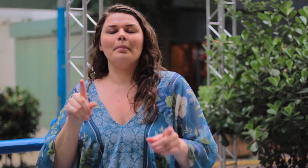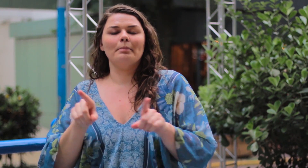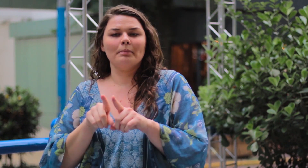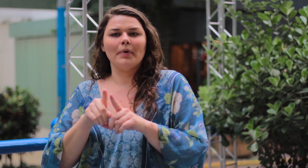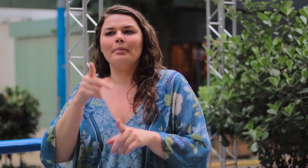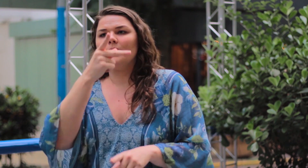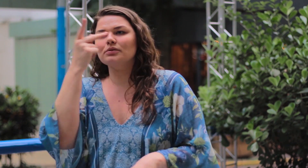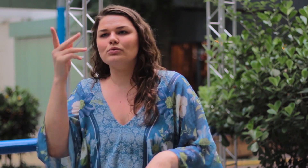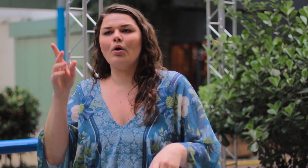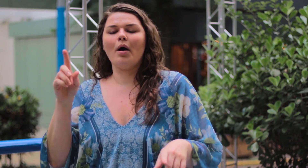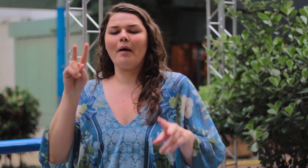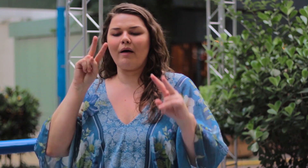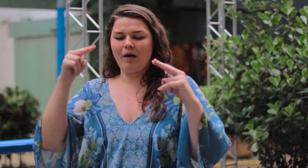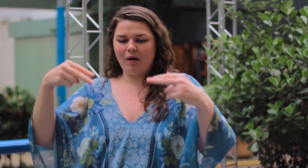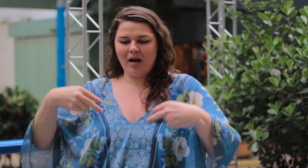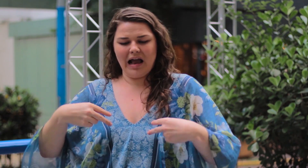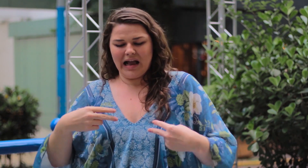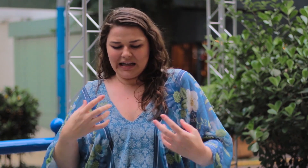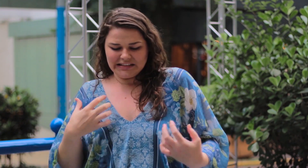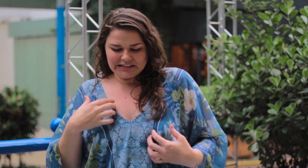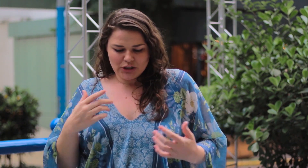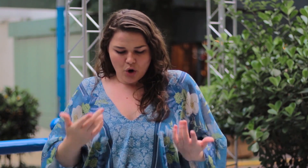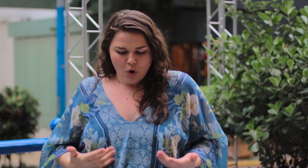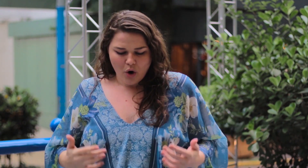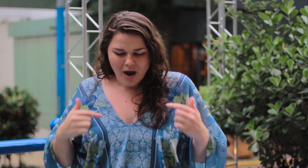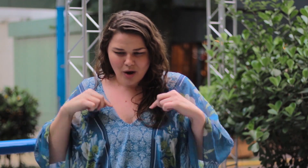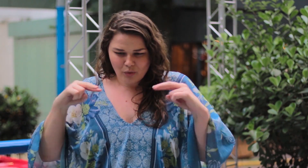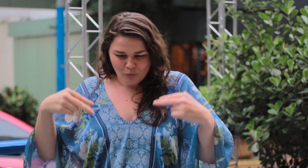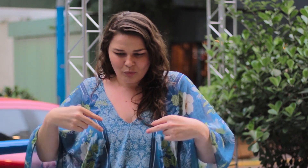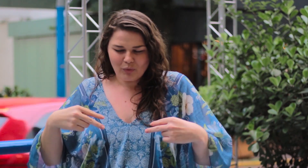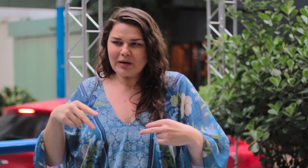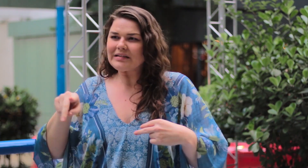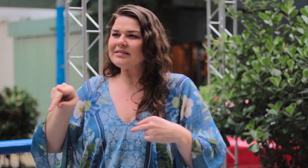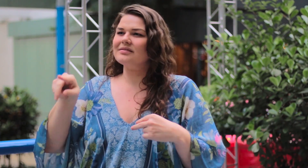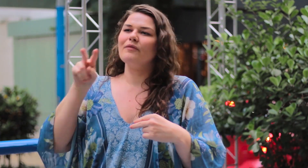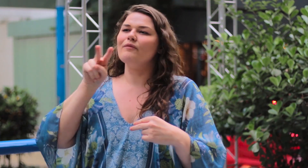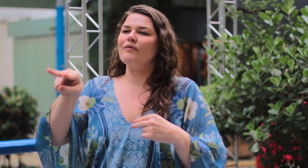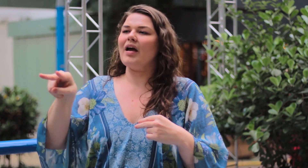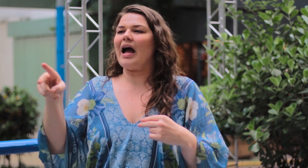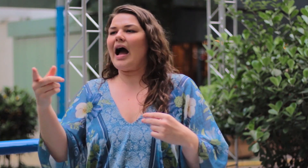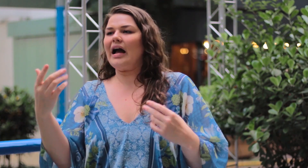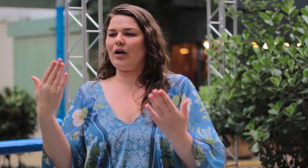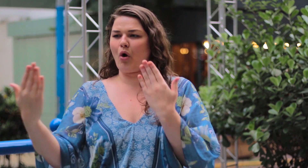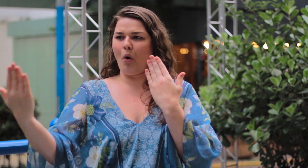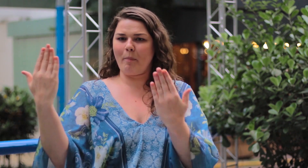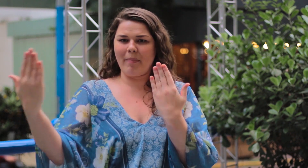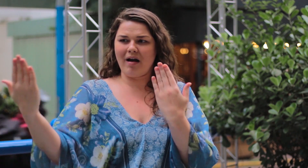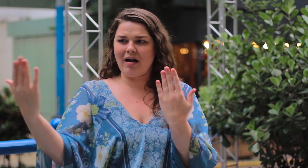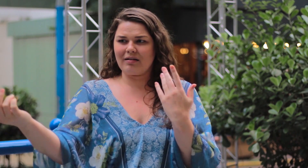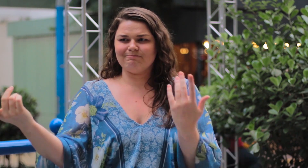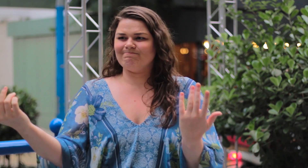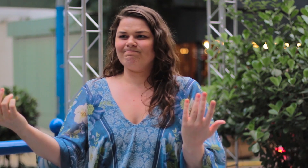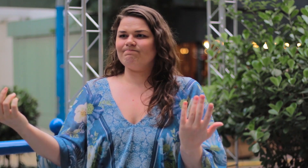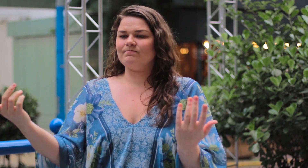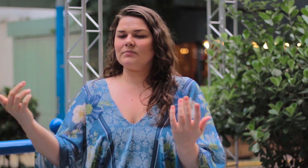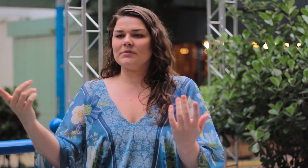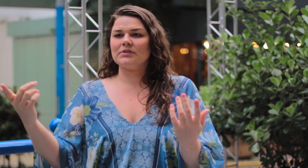Muitas vezes as pessoas ficam comparando o seu corpo com o de outras.